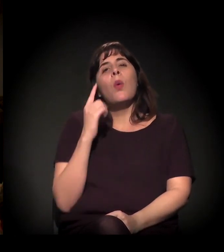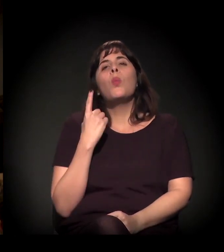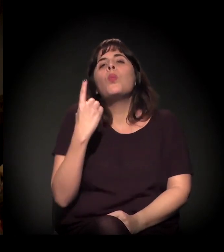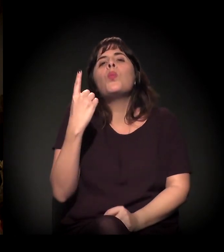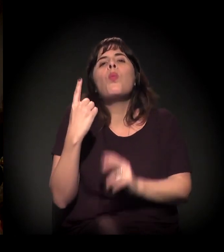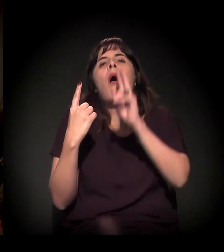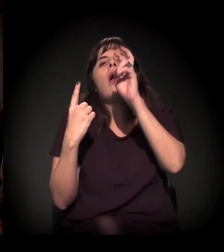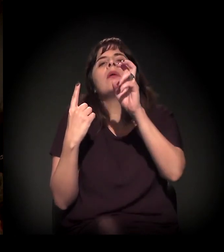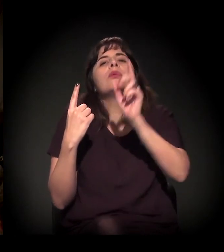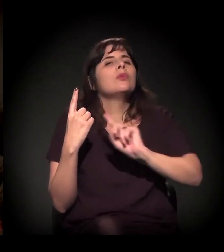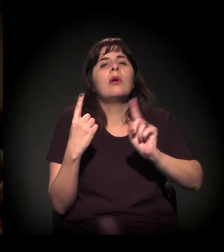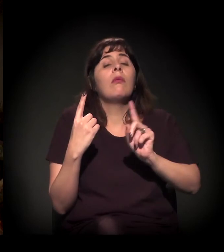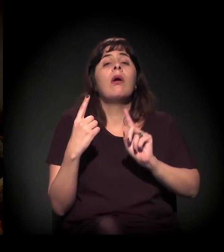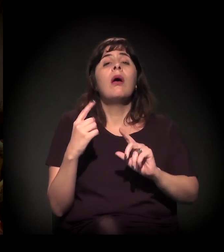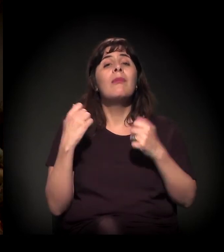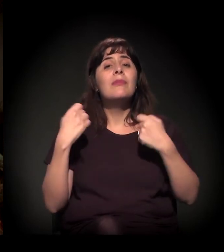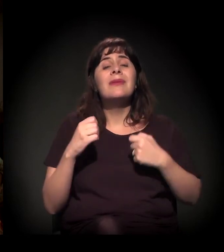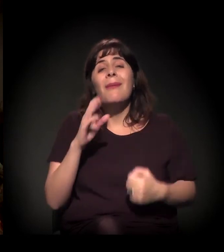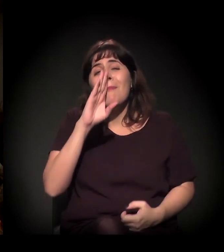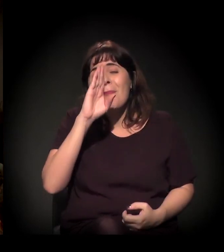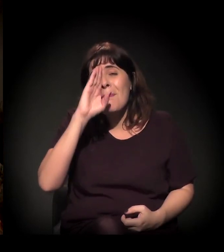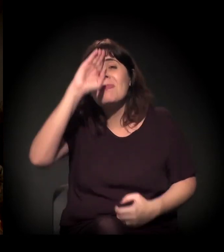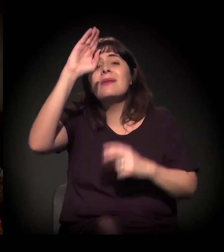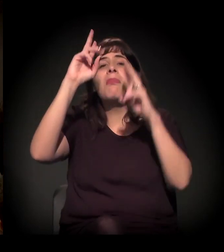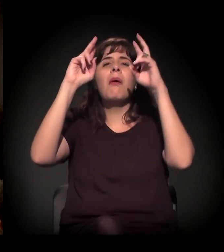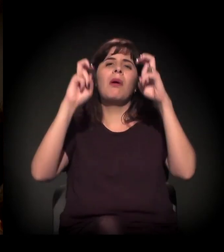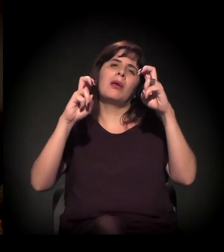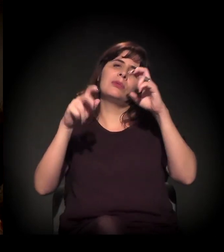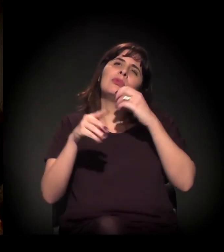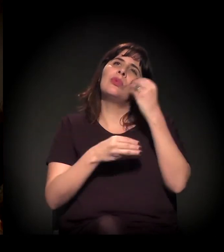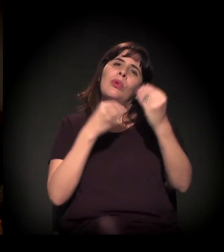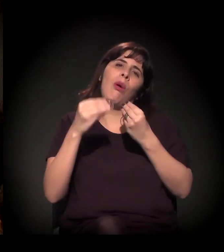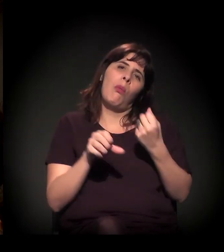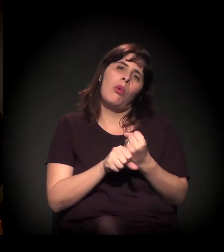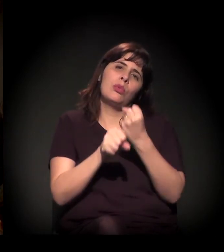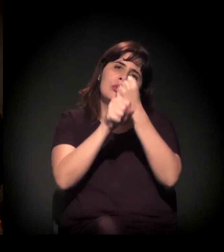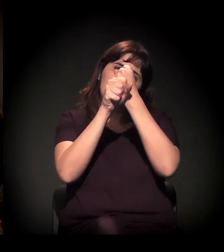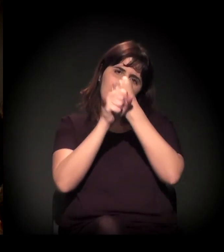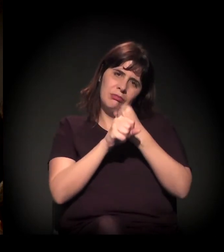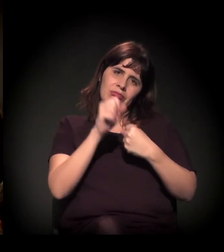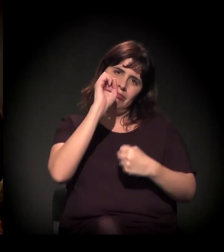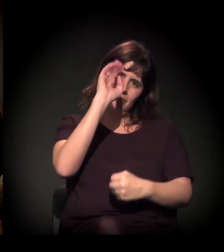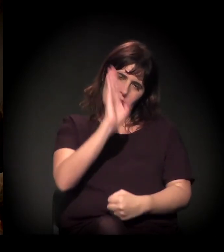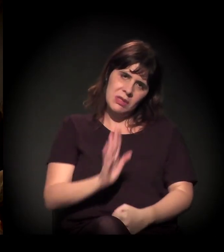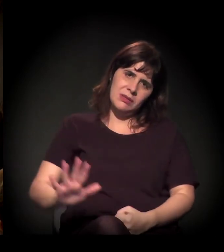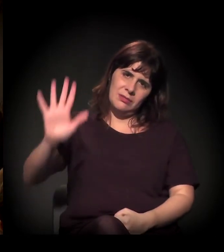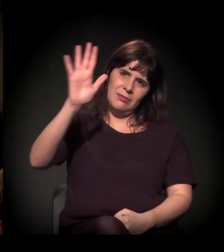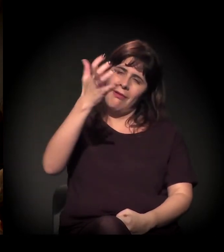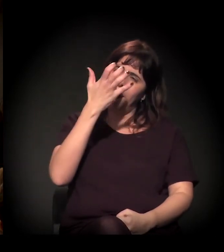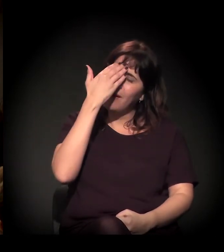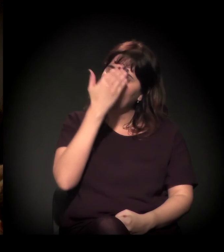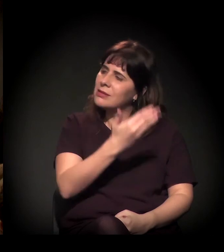mas deveria ser o assunto da construção do país. Quero agradecer muito a vocês todos.